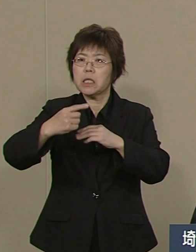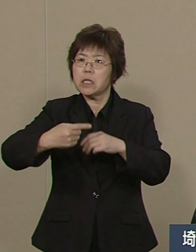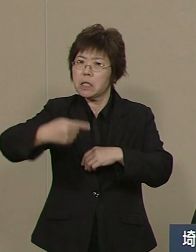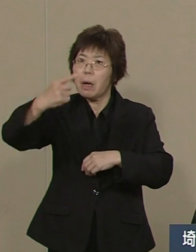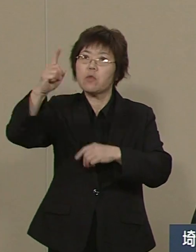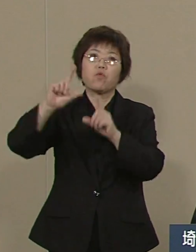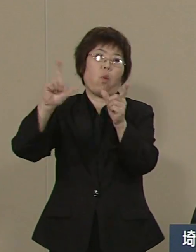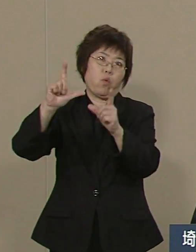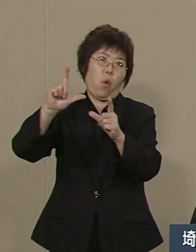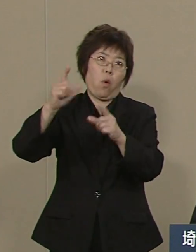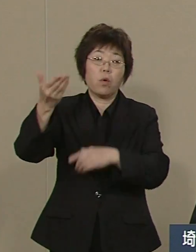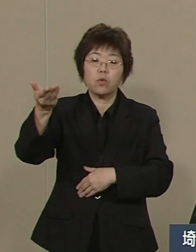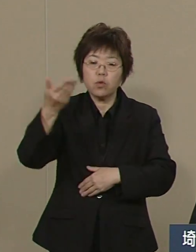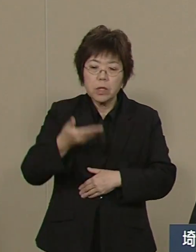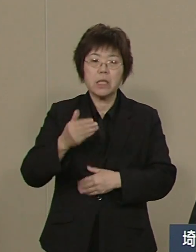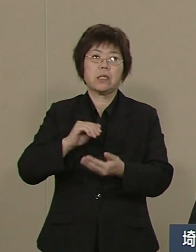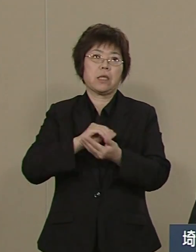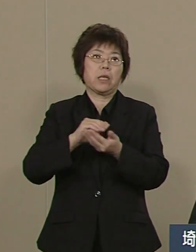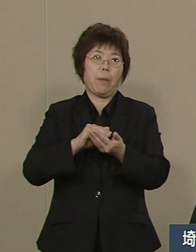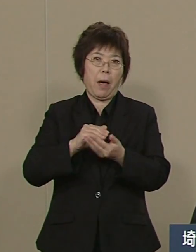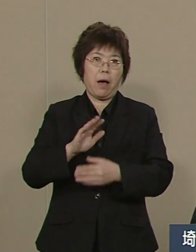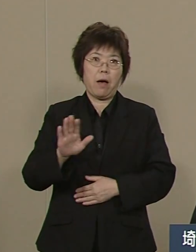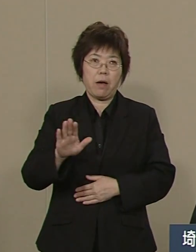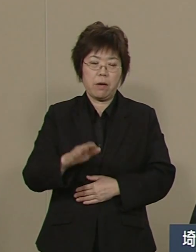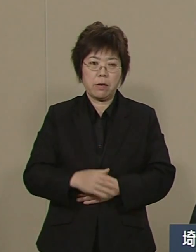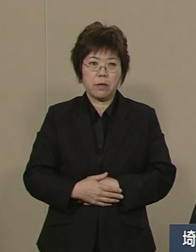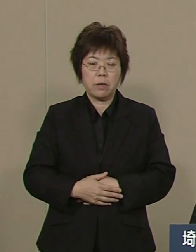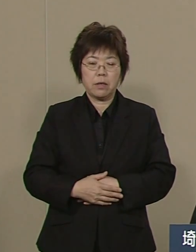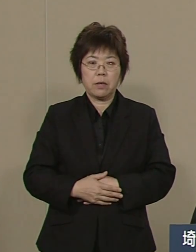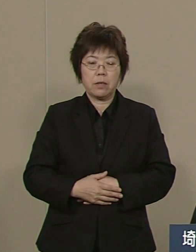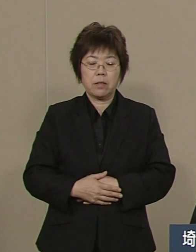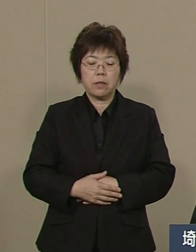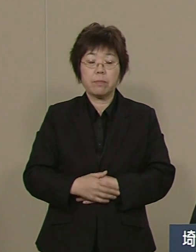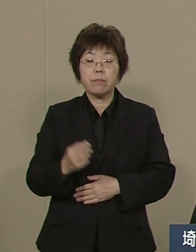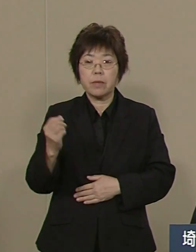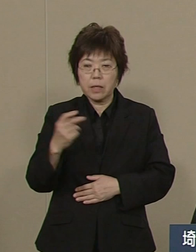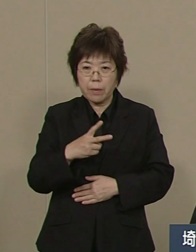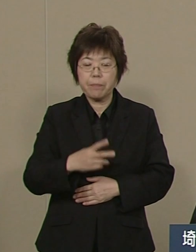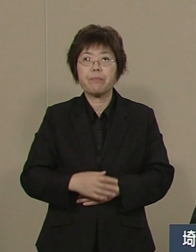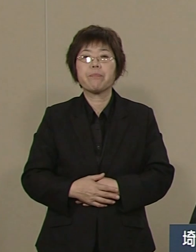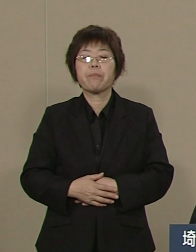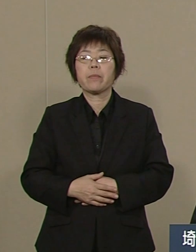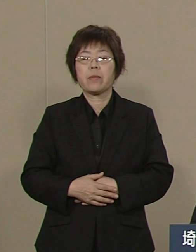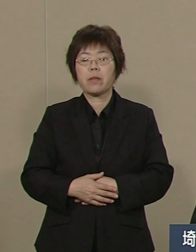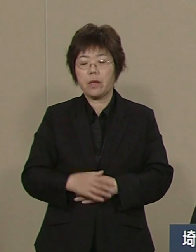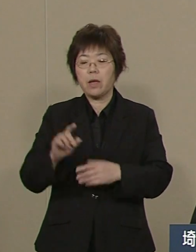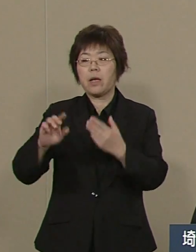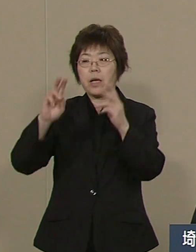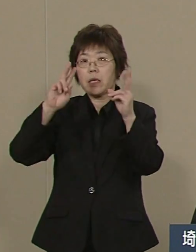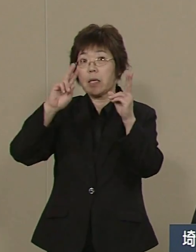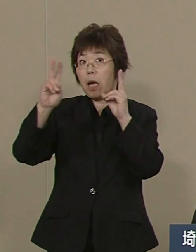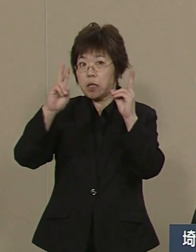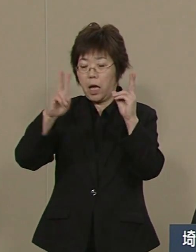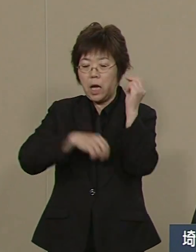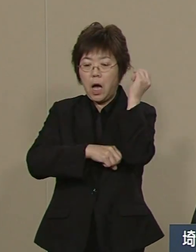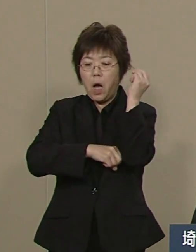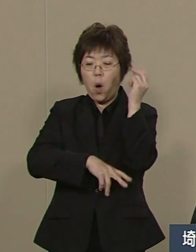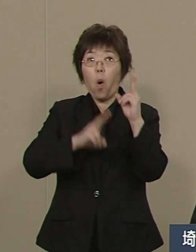そして 東京に負けない埼玉の本社は まさしく